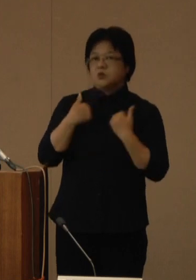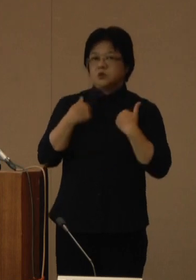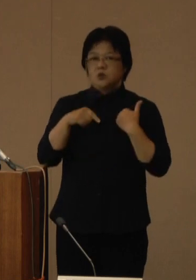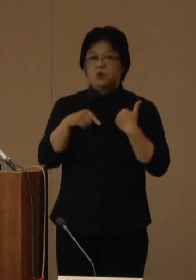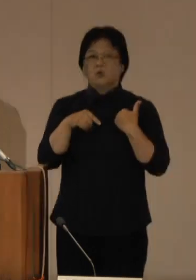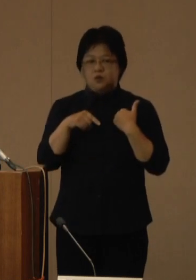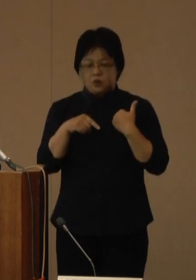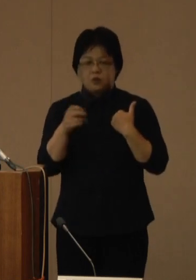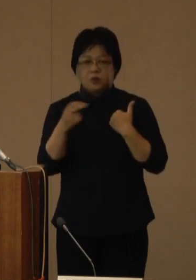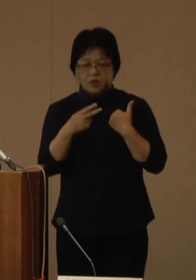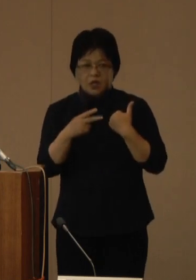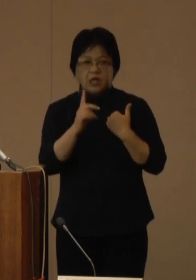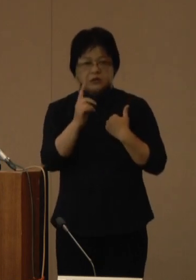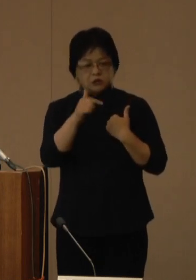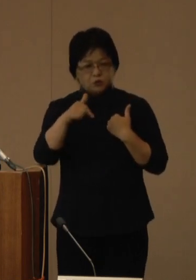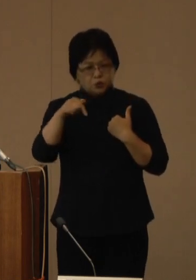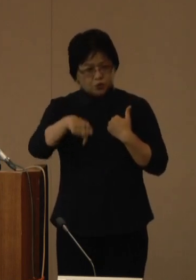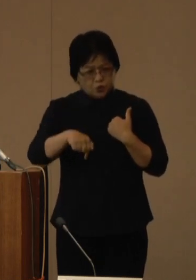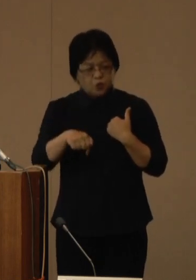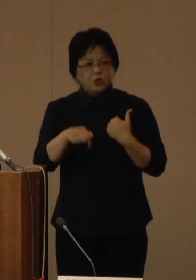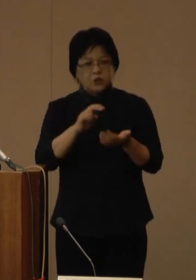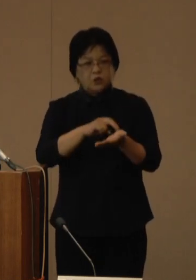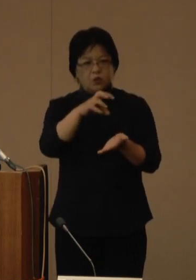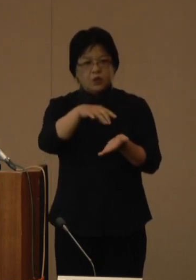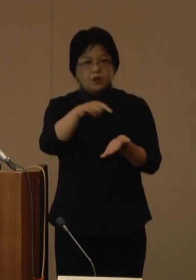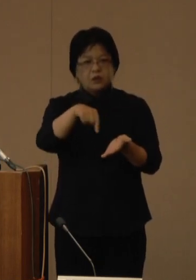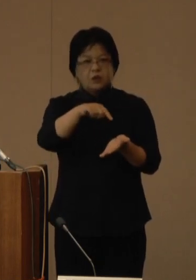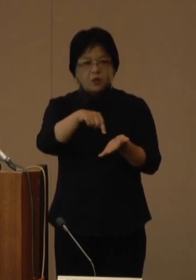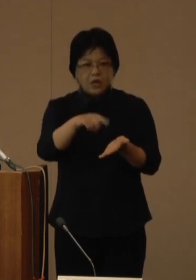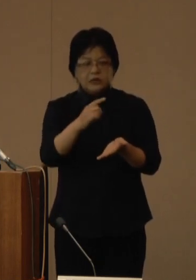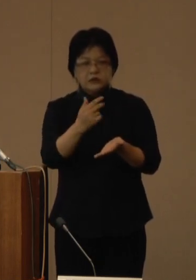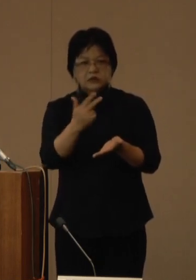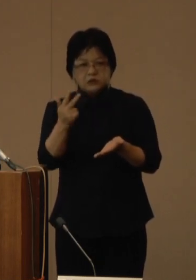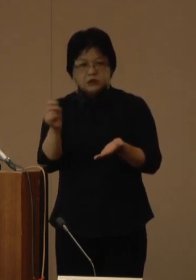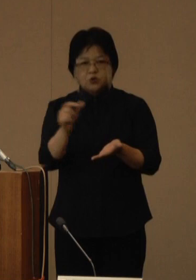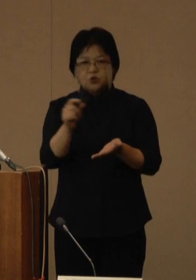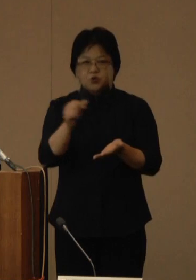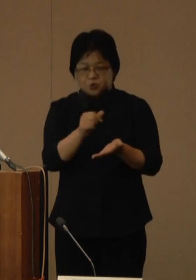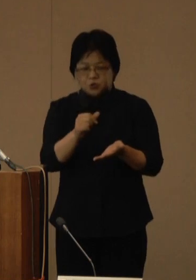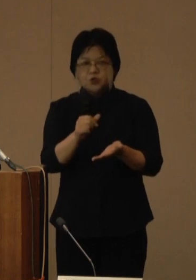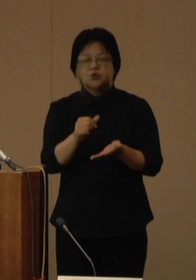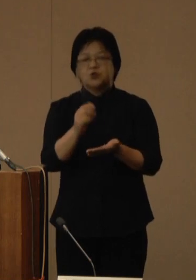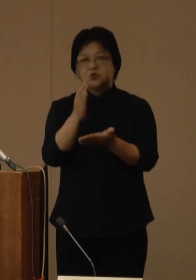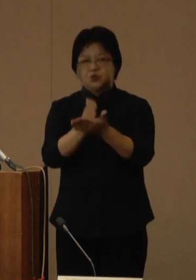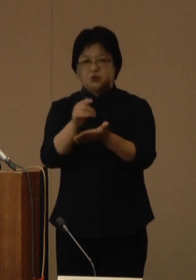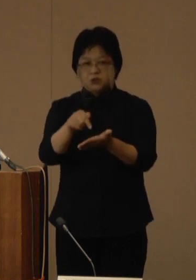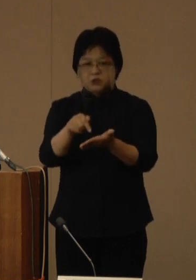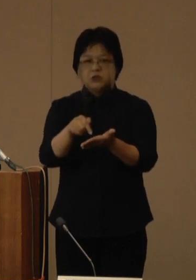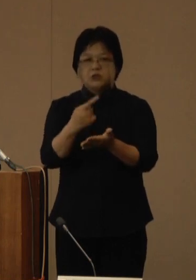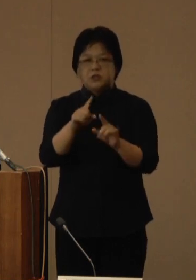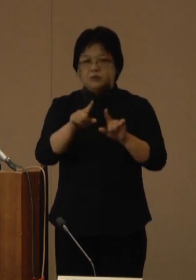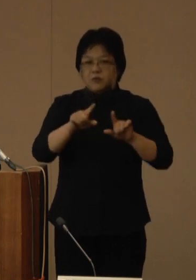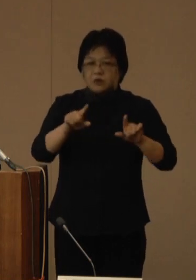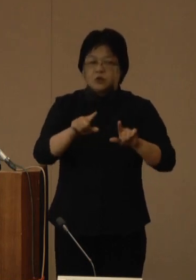また、一部の医療機関では、一次救急の外来休止や一般診療外来の制限を行うなど、